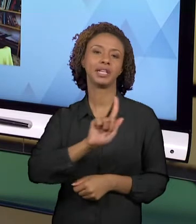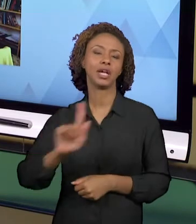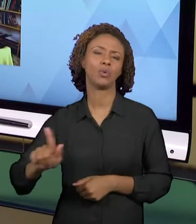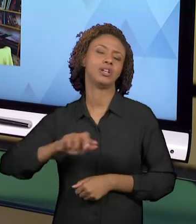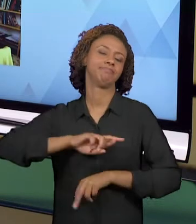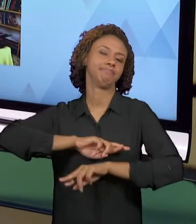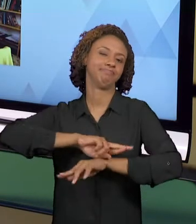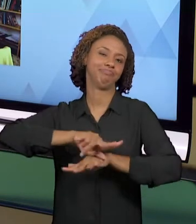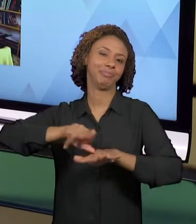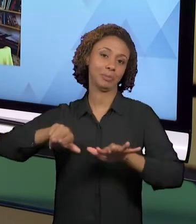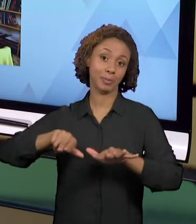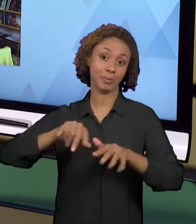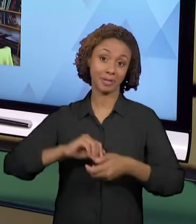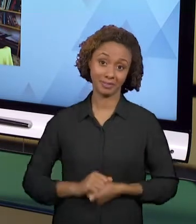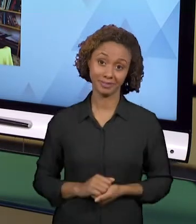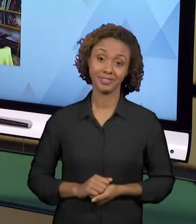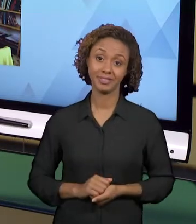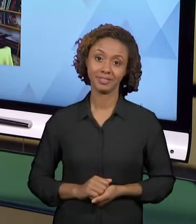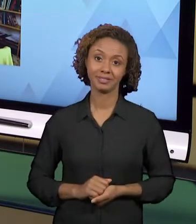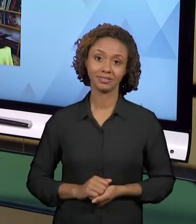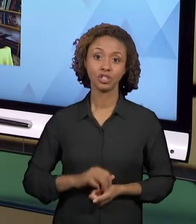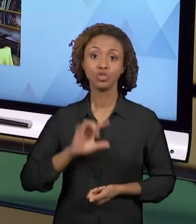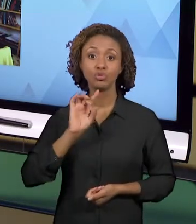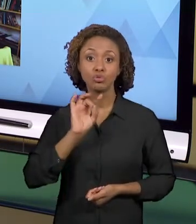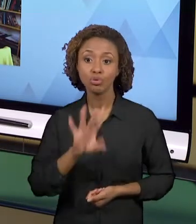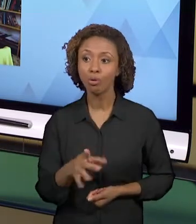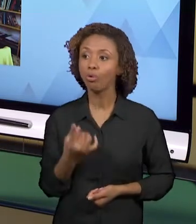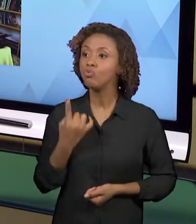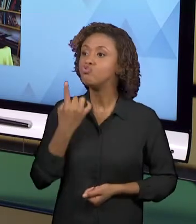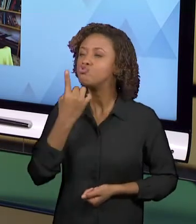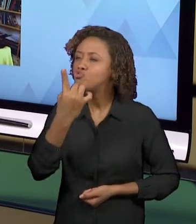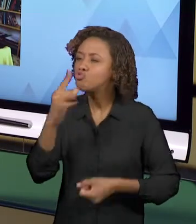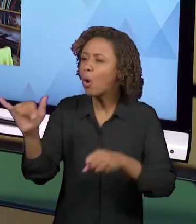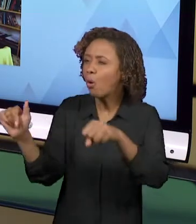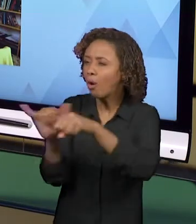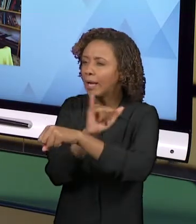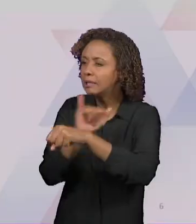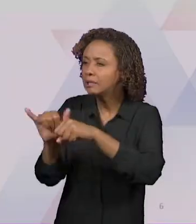APENAS ESCOLHENDO UM ASPECTO, MAS ENVOLVEM VÁRIOS